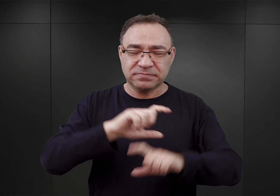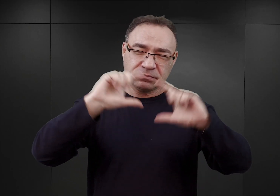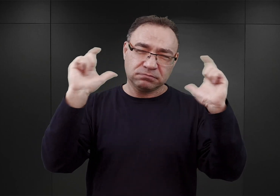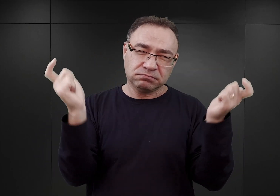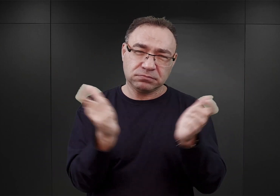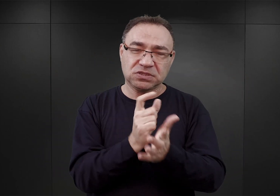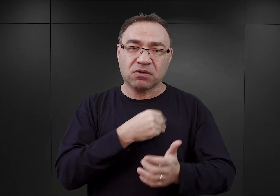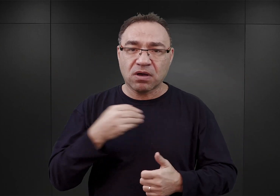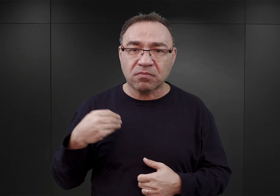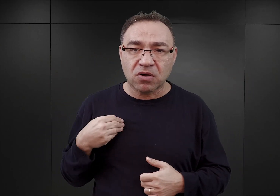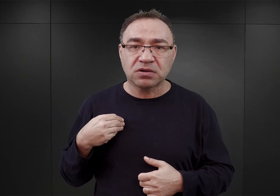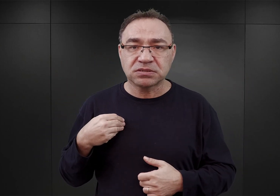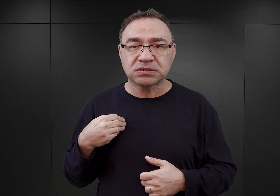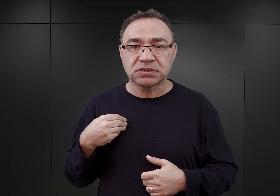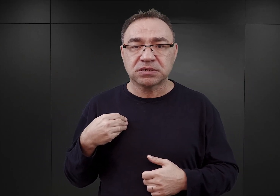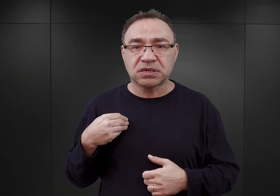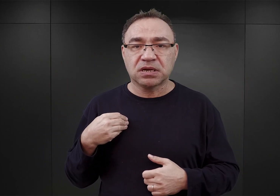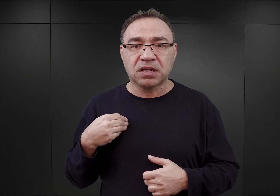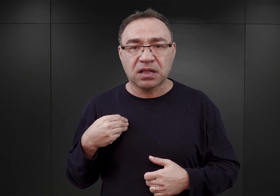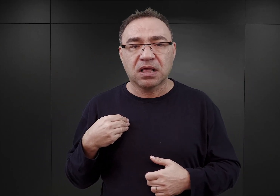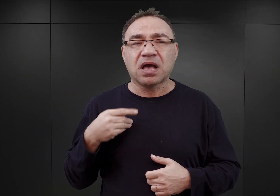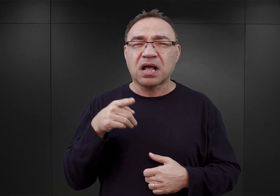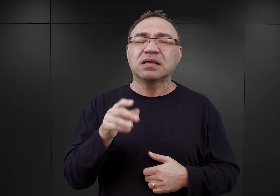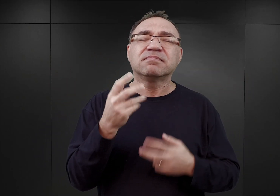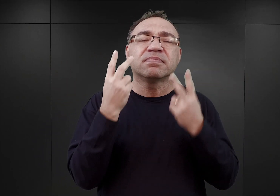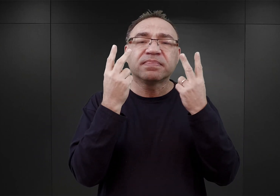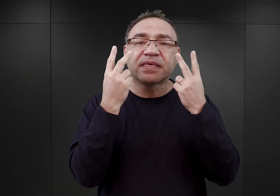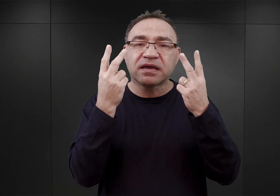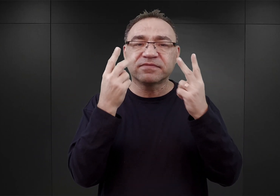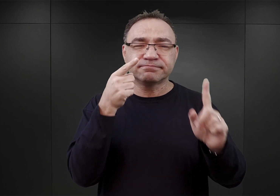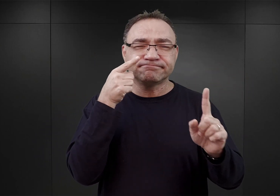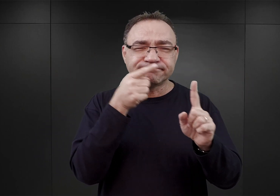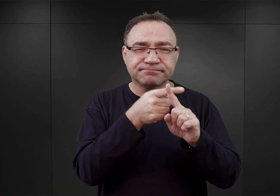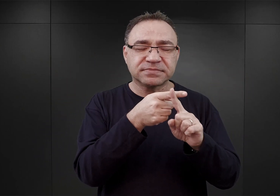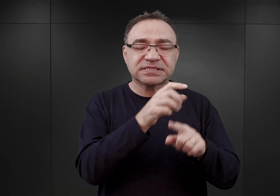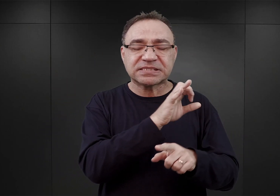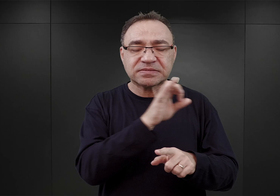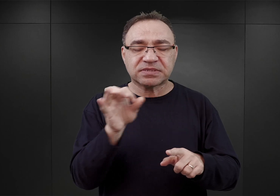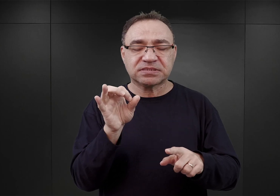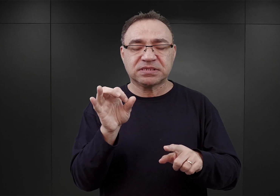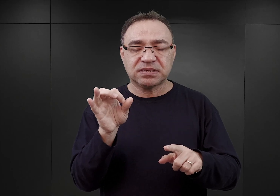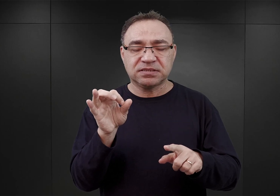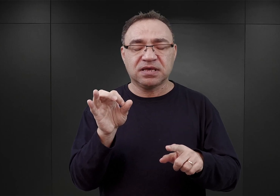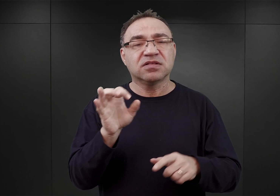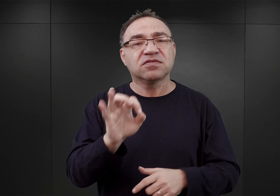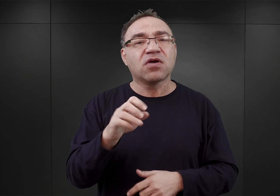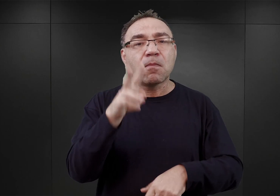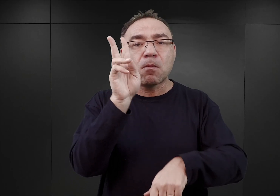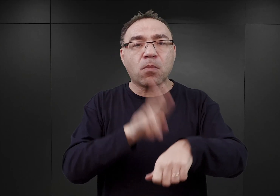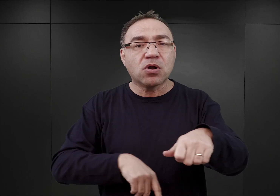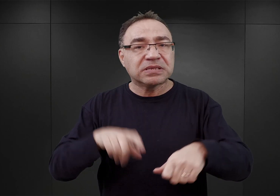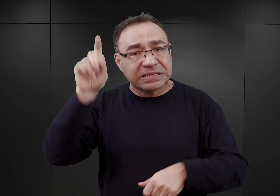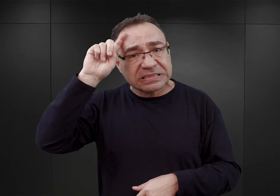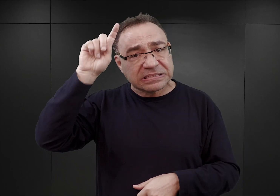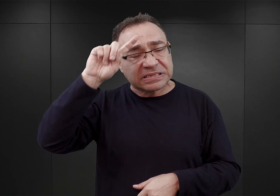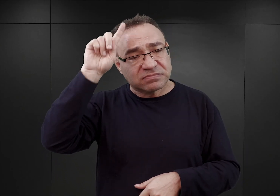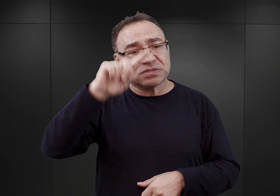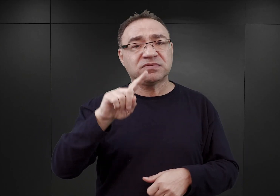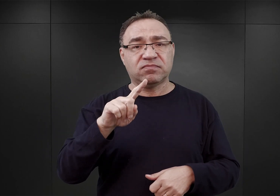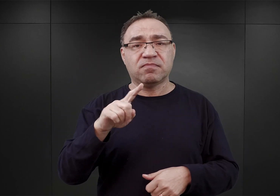ale dla dziejów Auschwitz najistotniejsze były akcje przedsięwzięte przez niemiecką policję we wschodniej Małopolsce i centralnej.